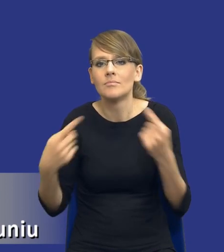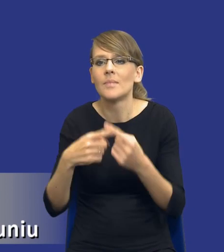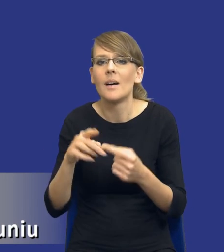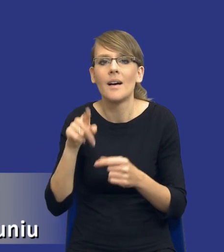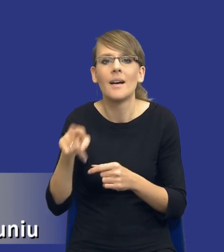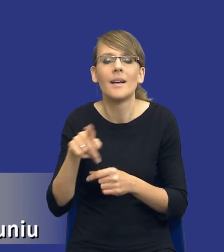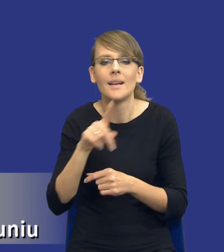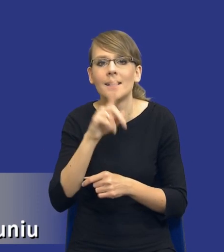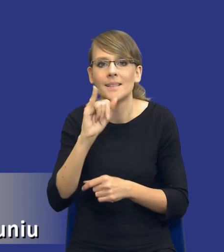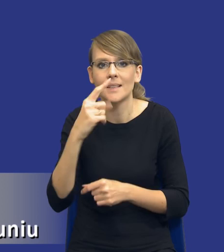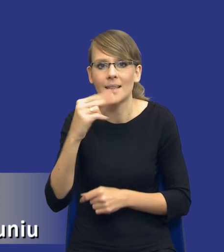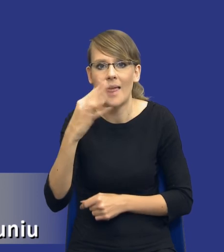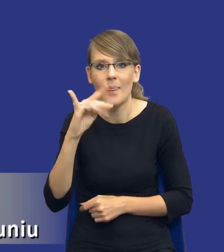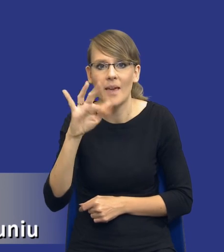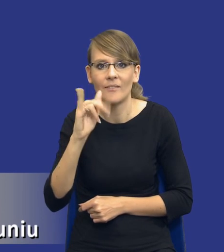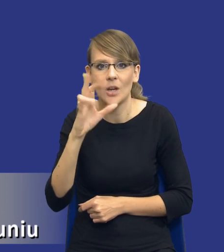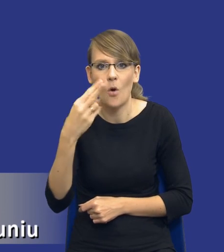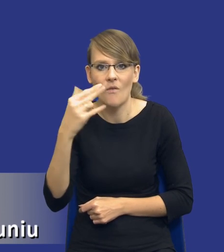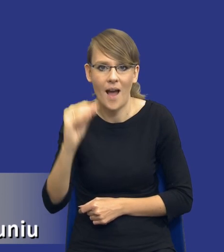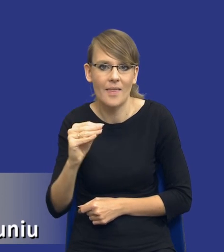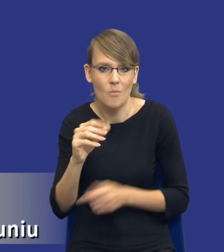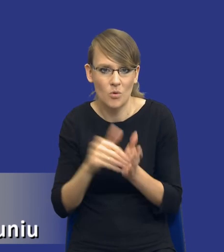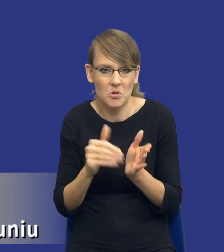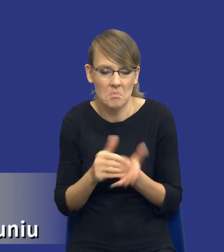Co to oznacza, że te potrzeby mogą być identyfikowane,